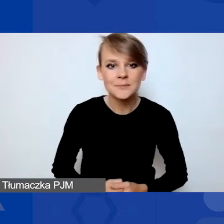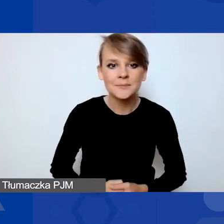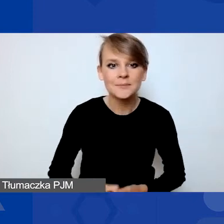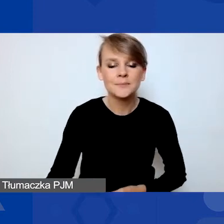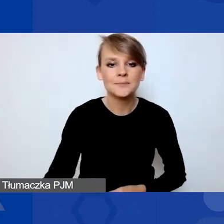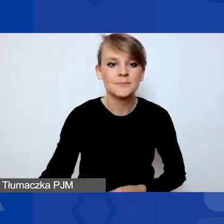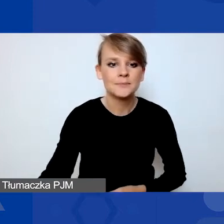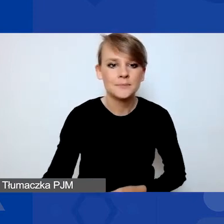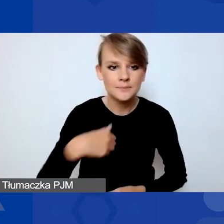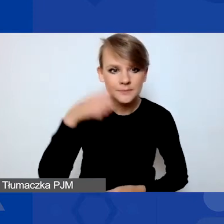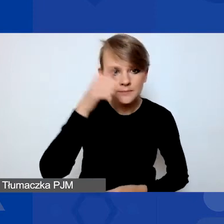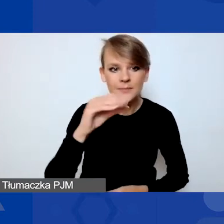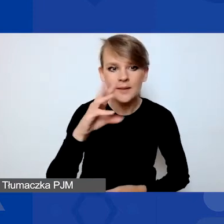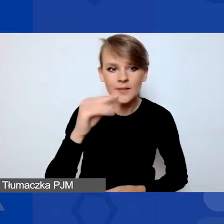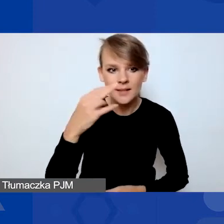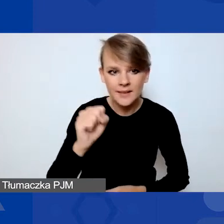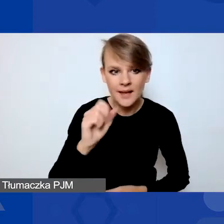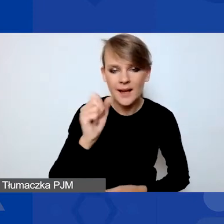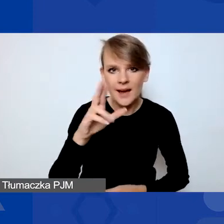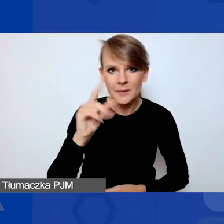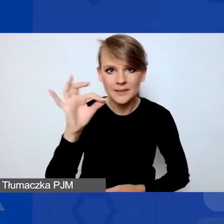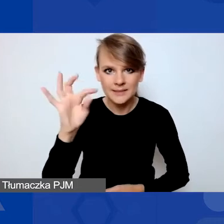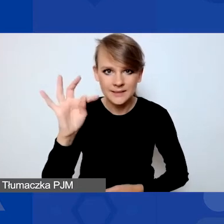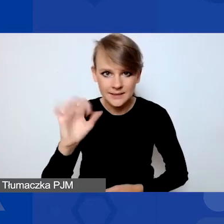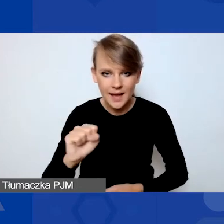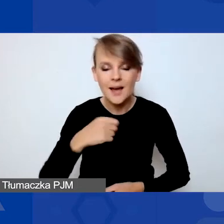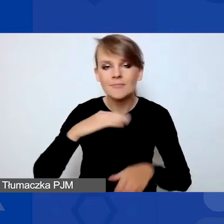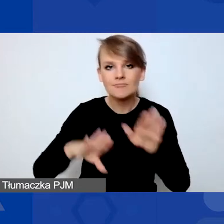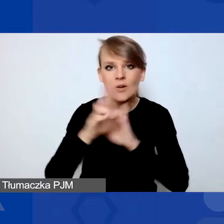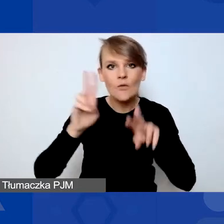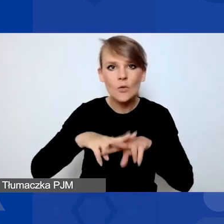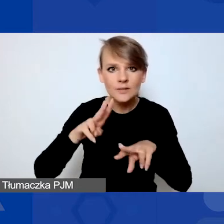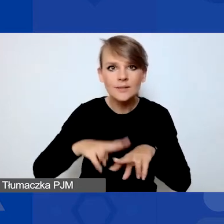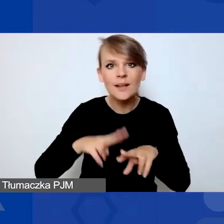reprezentuję Fundację Edukacja dla Demokracji i opowiem państwu o Generatorze.